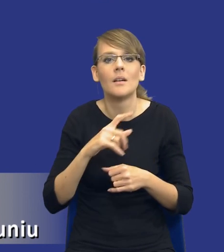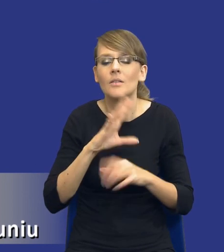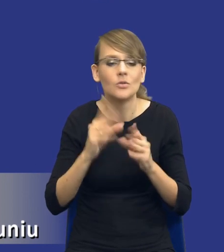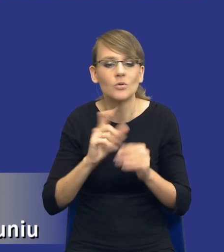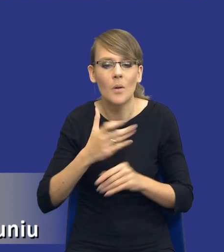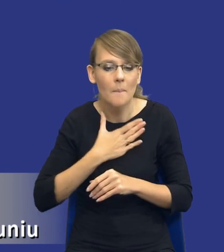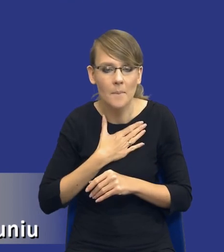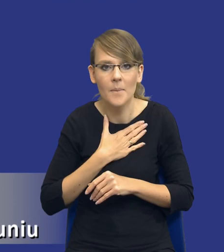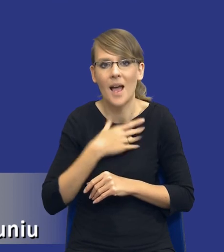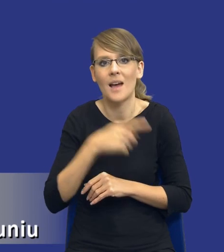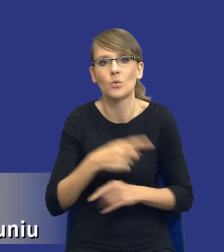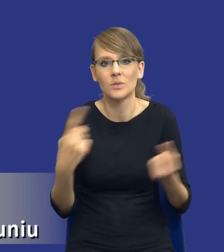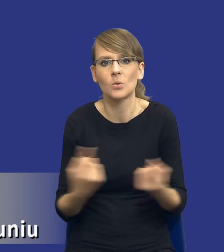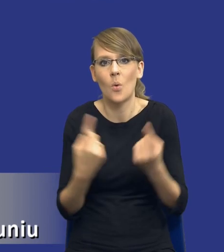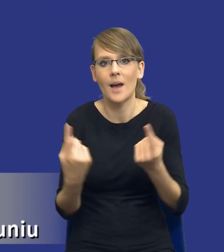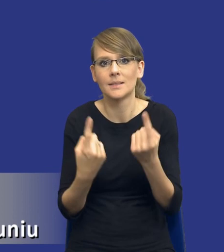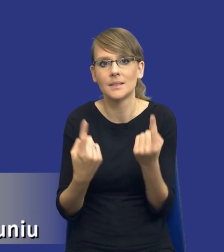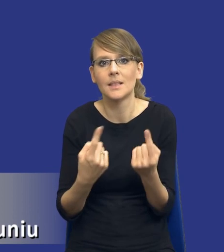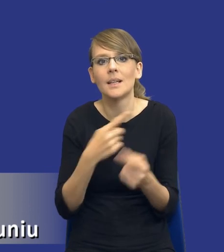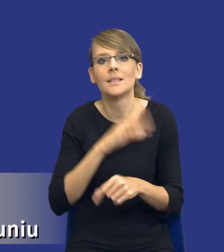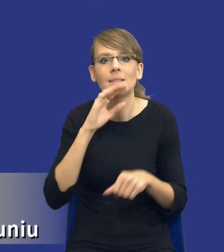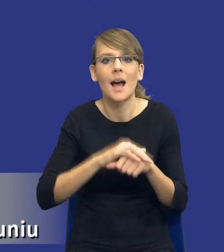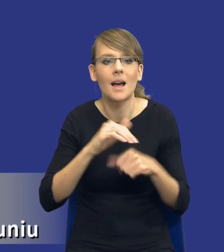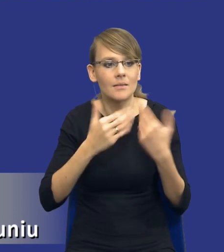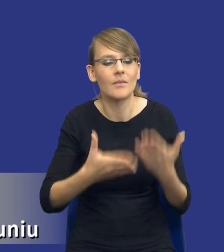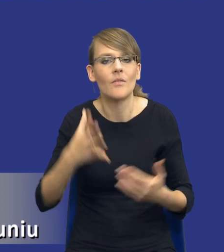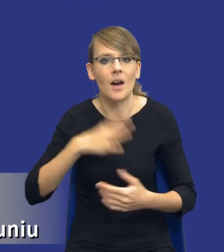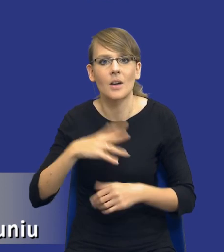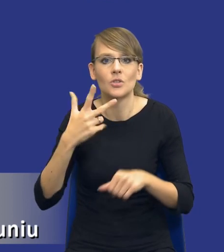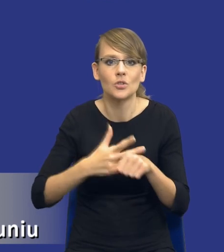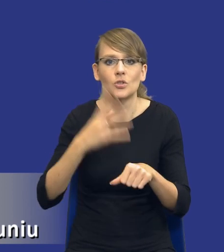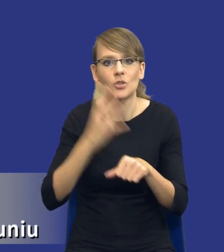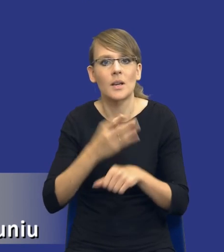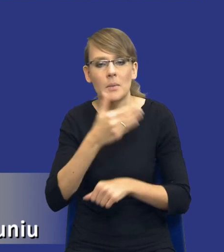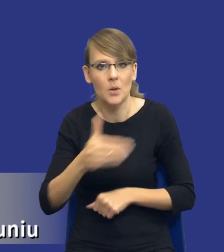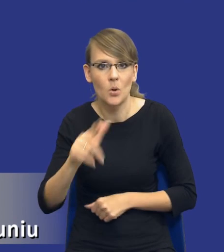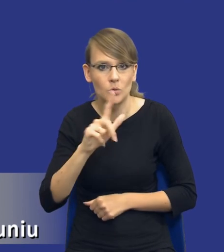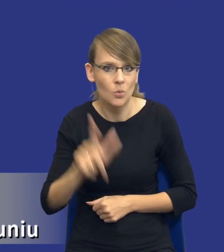w sytuacji, gdzie udzielamy zamówienia o wartości 30-40 milionów złotych, a